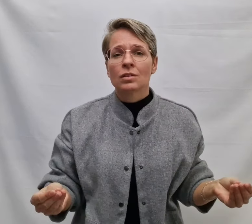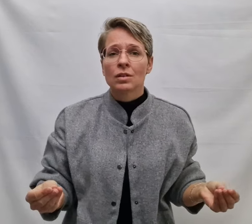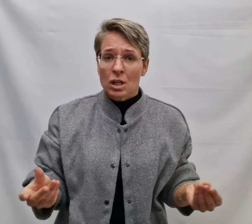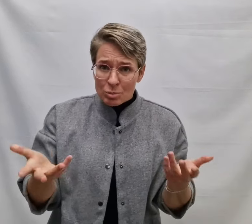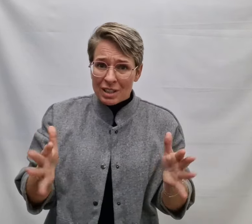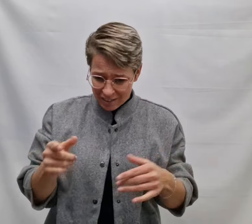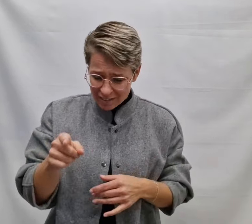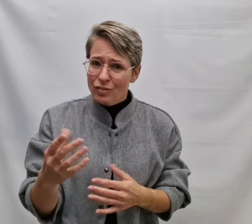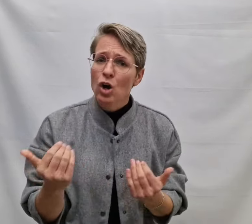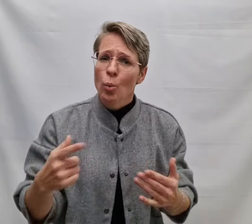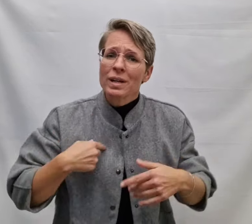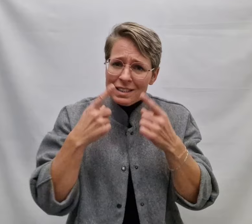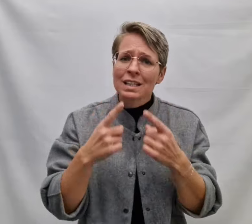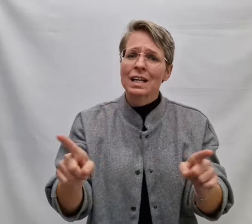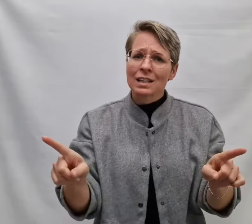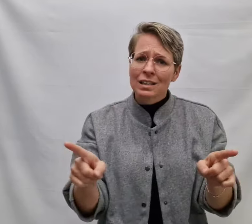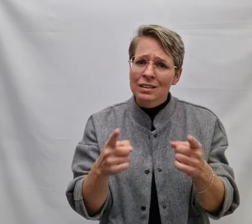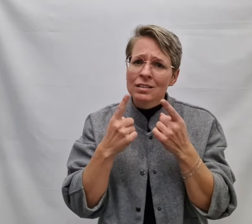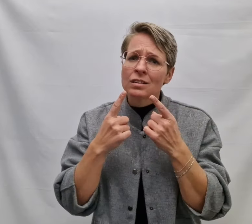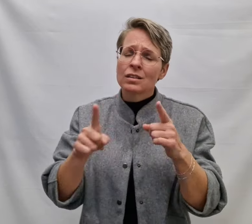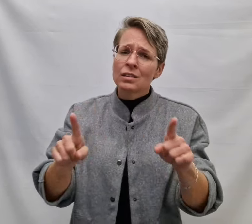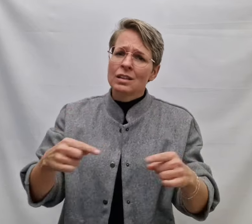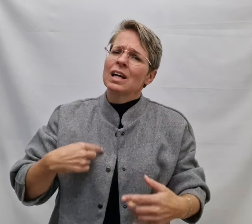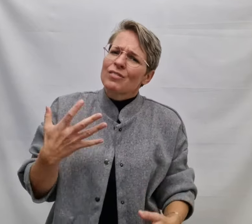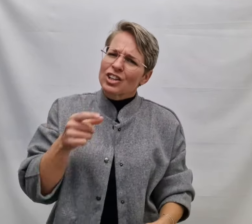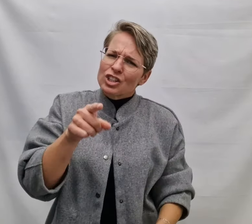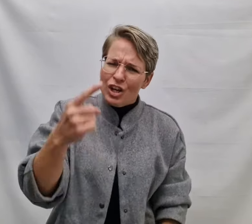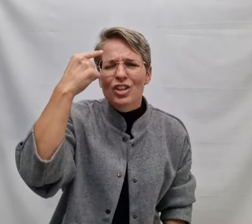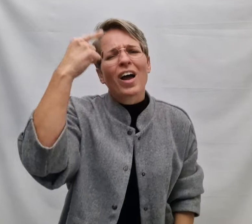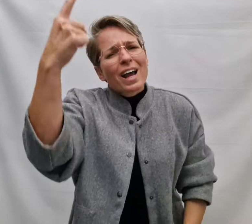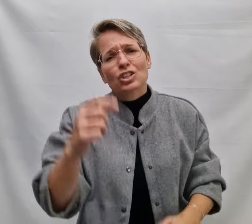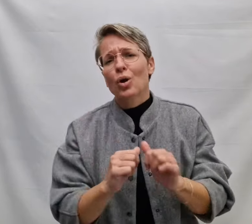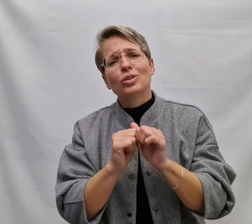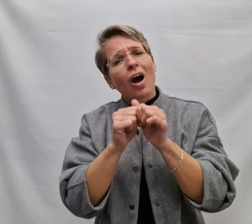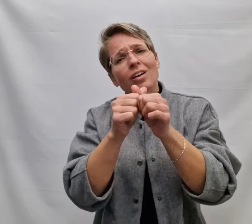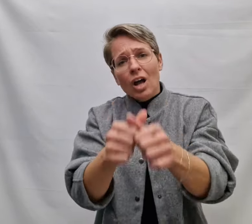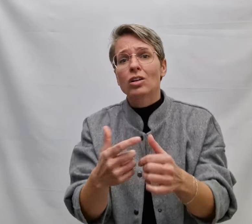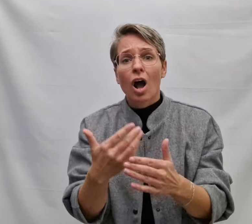En misschien is dat waarom ik zing Ik wil dat jij het weet